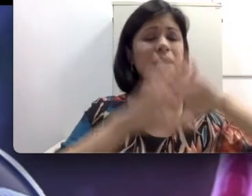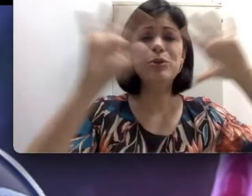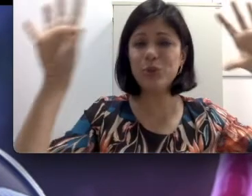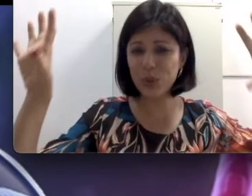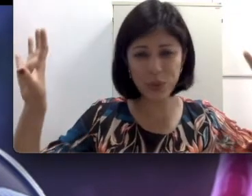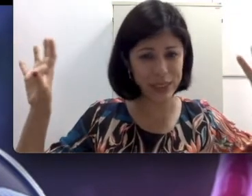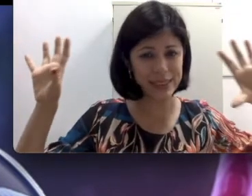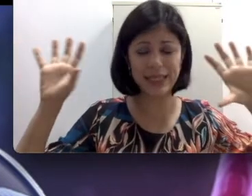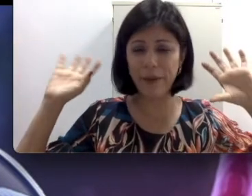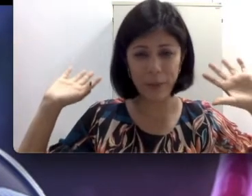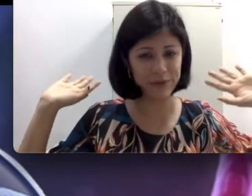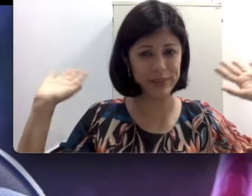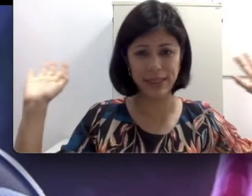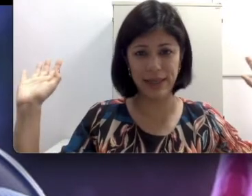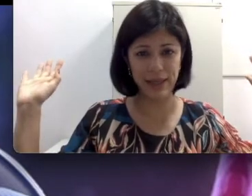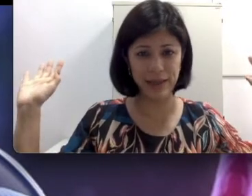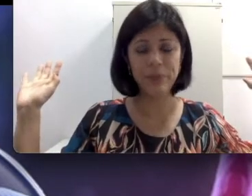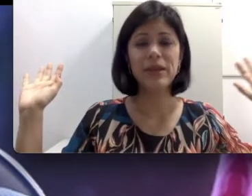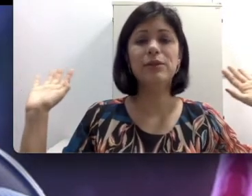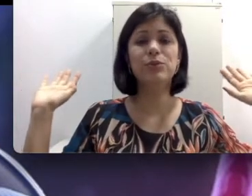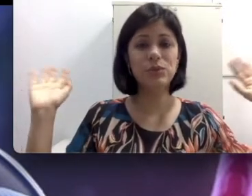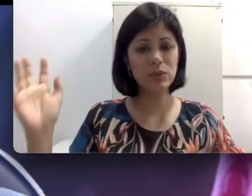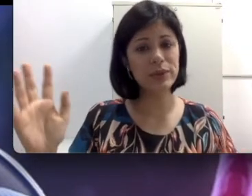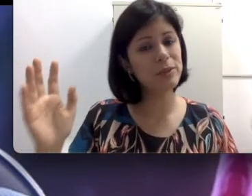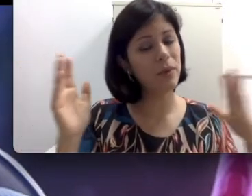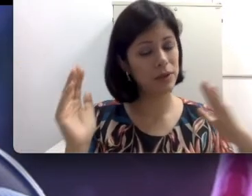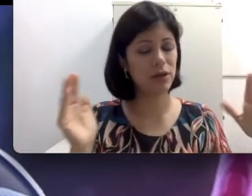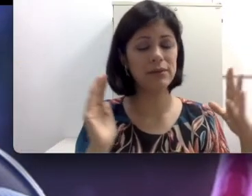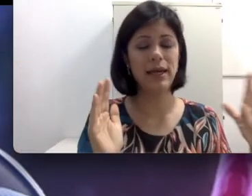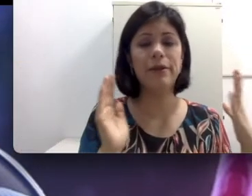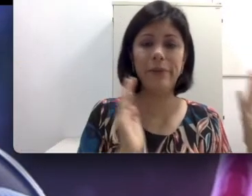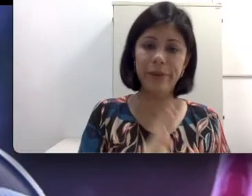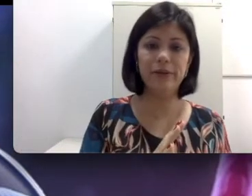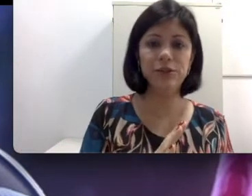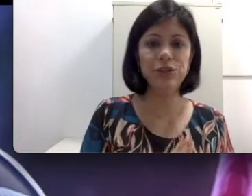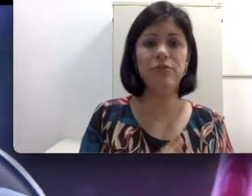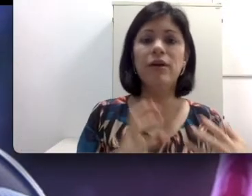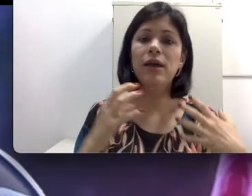isso que não é para fazer galera. Então tudo isso pode causar uma perda auditiva e